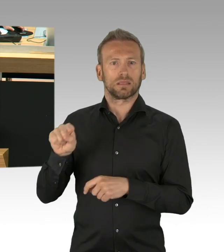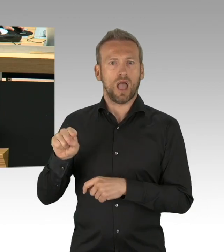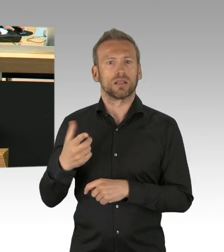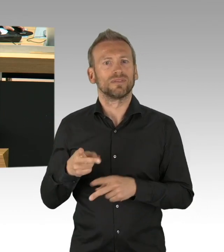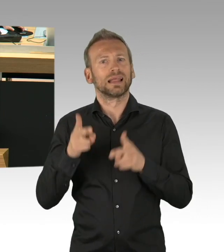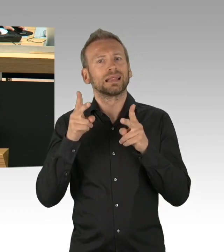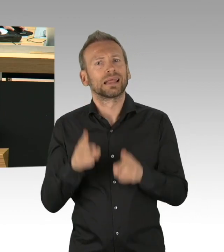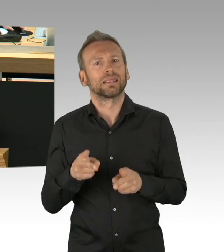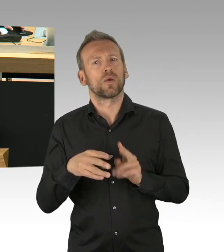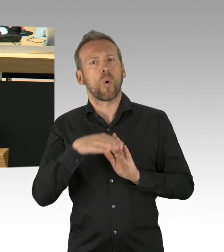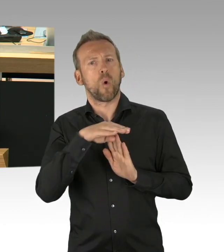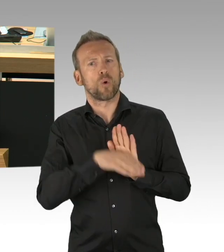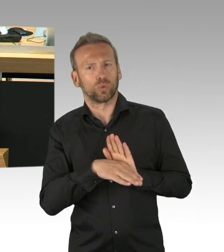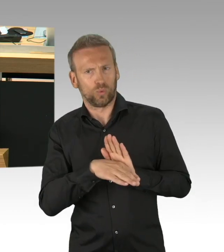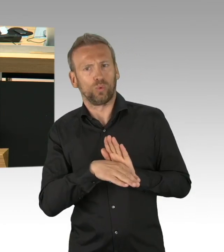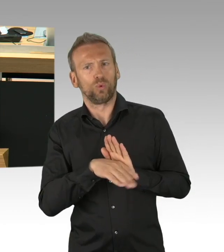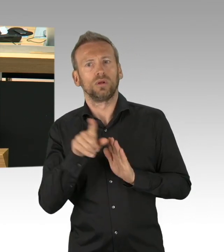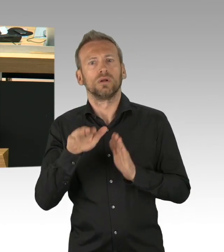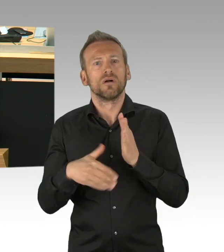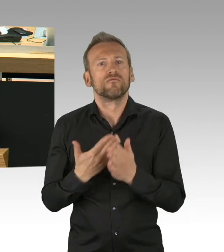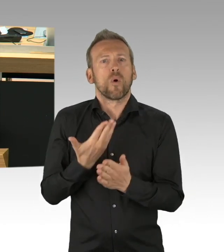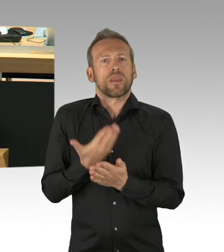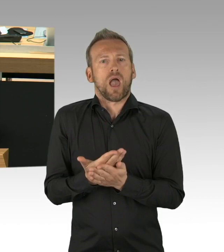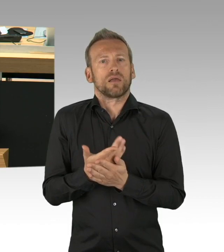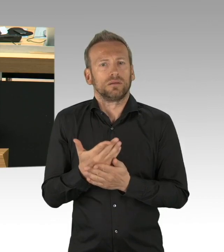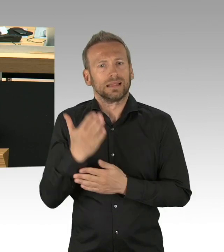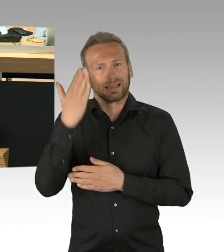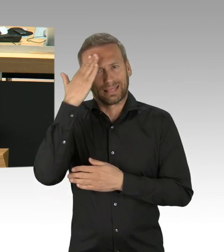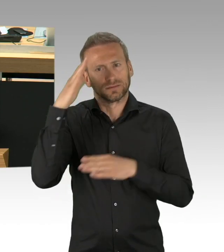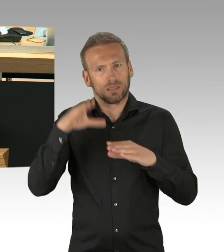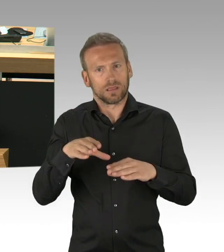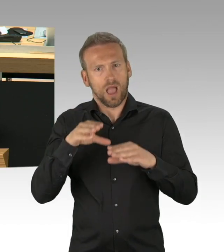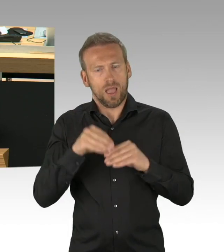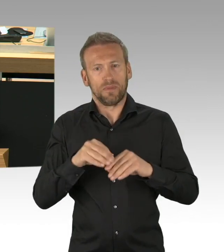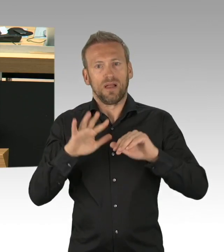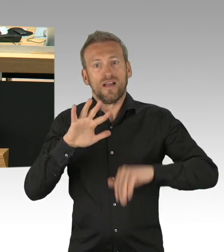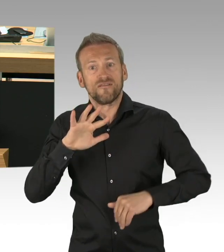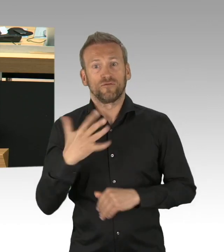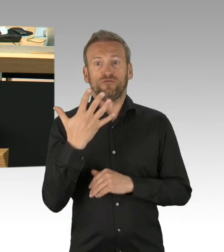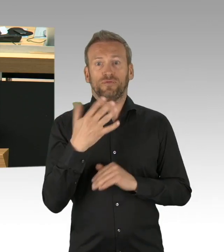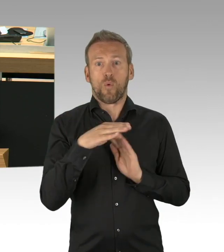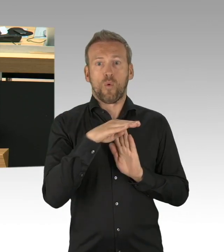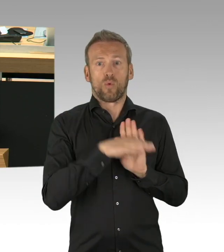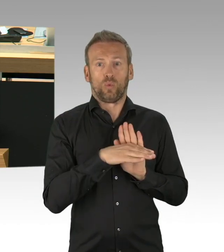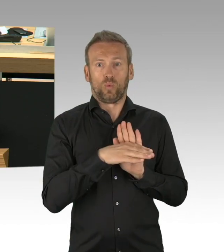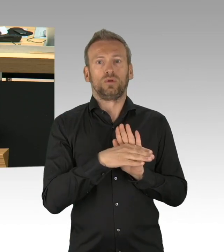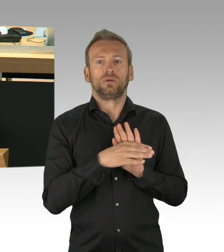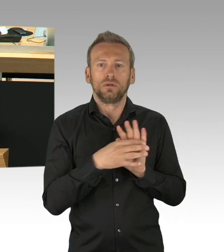Dies auf Grundlage unserer Verfassung von Berlin, Artikel 64 3 beschreibt klar,